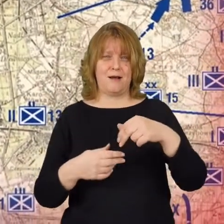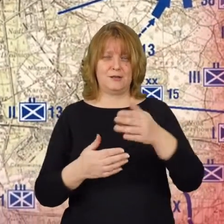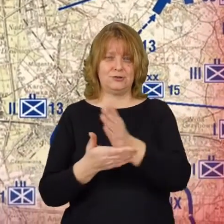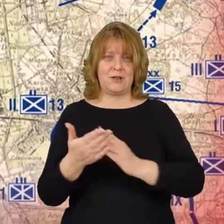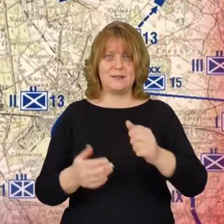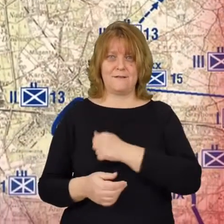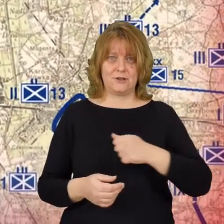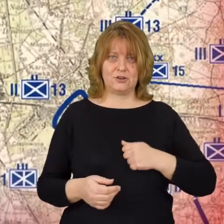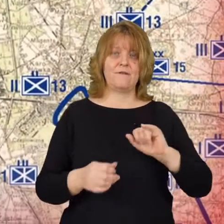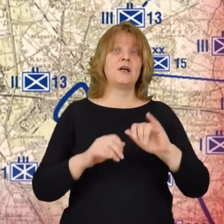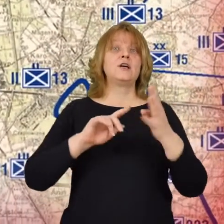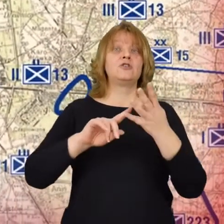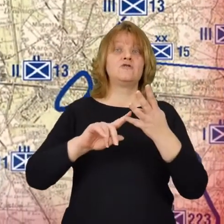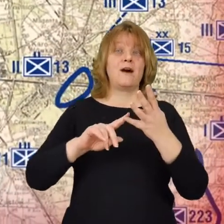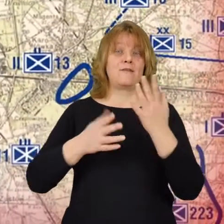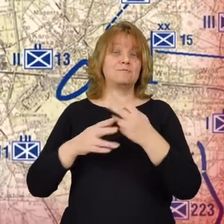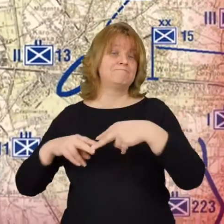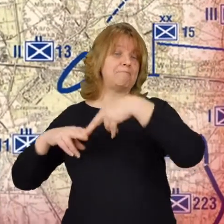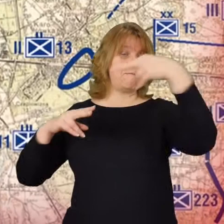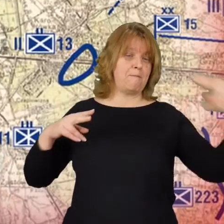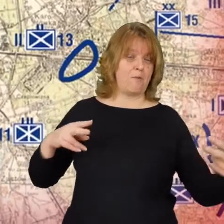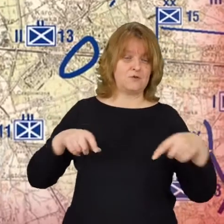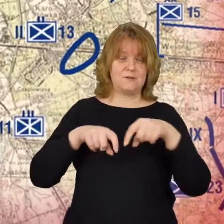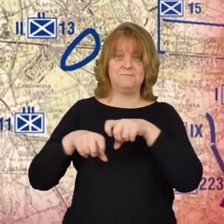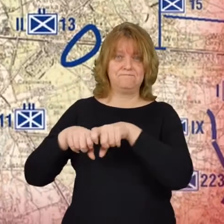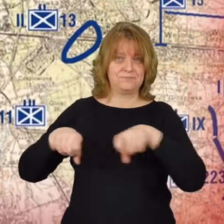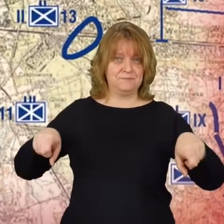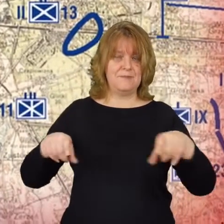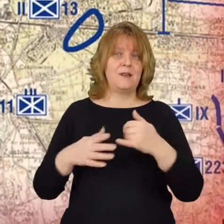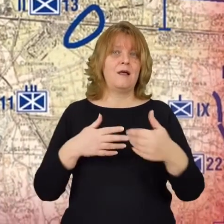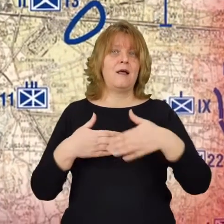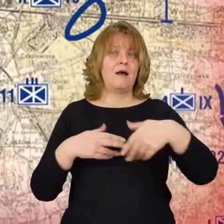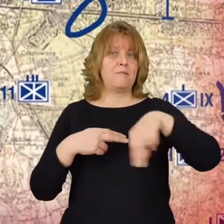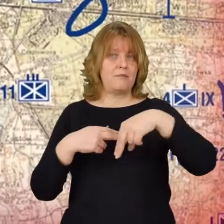i czwartą tu są przyczółki mostowe na Pradze.